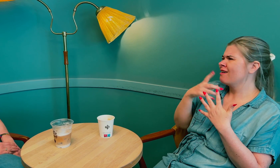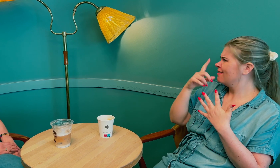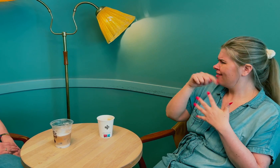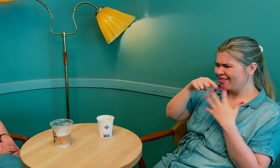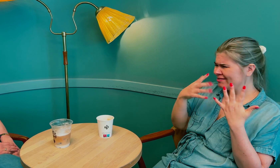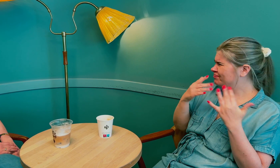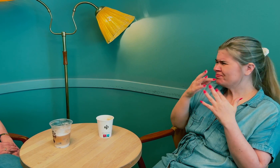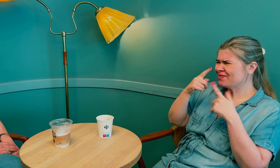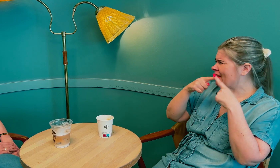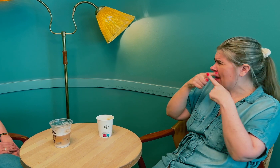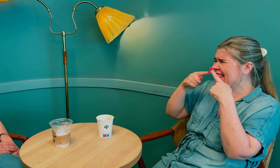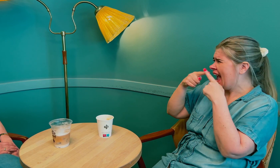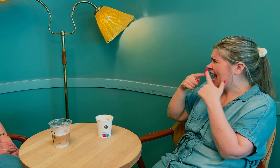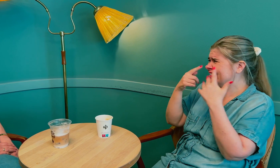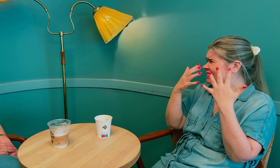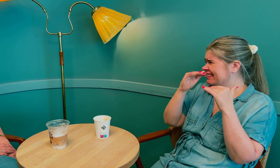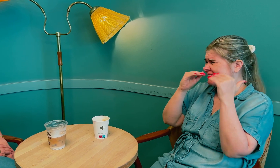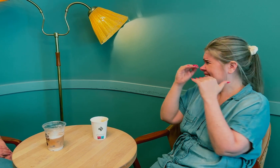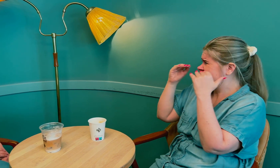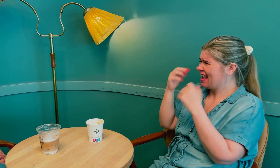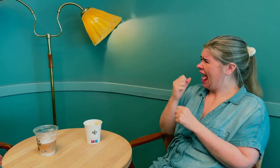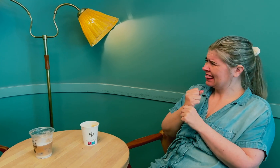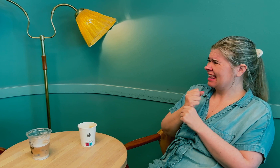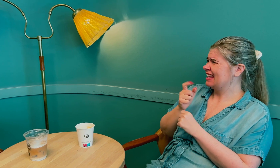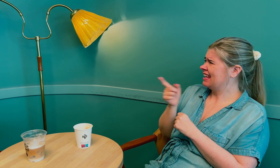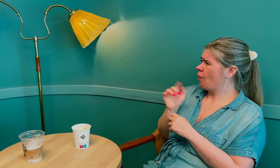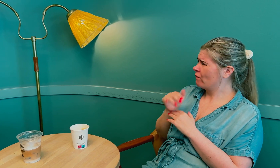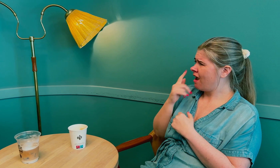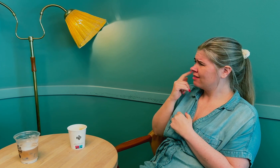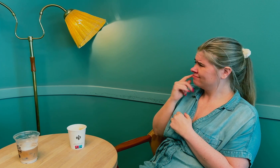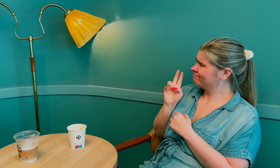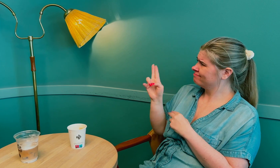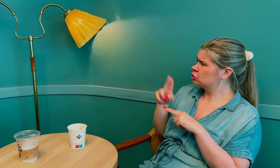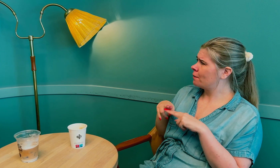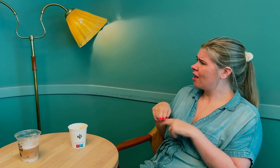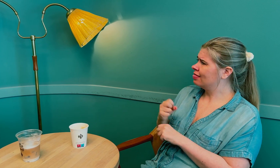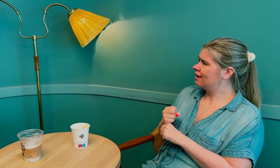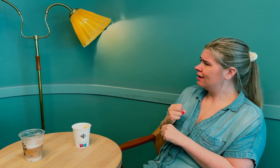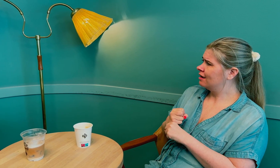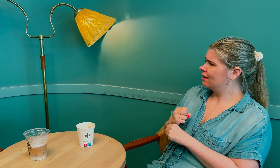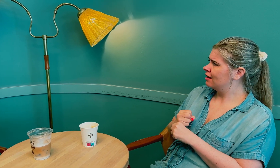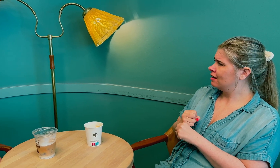Det var mange forskjellige ting som viste seg å være typiske symptomer på overgangsalder.